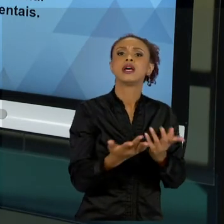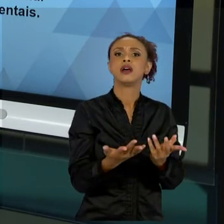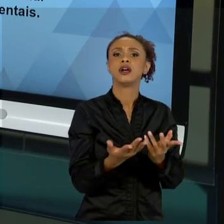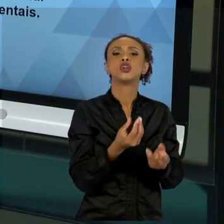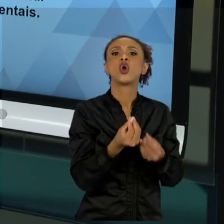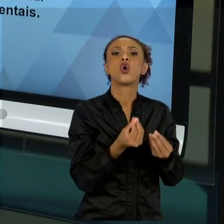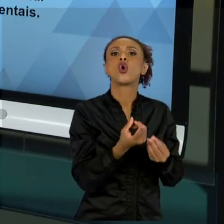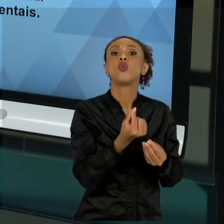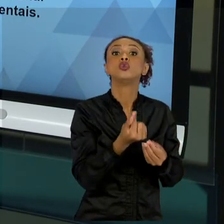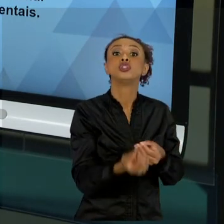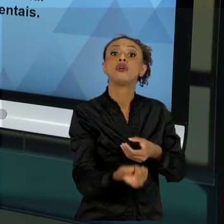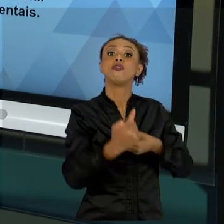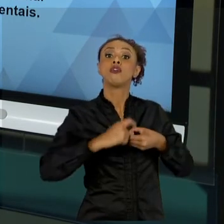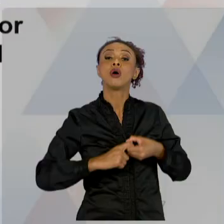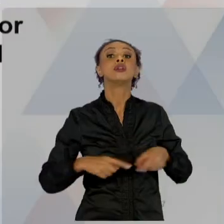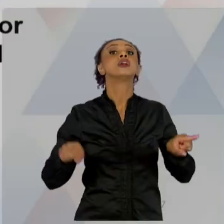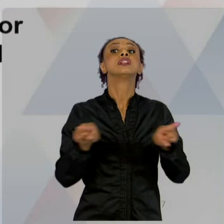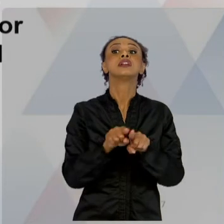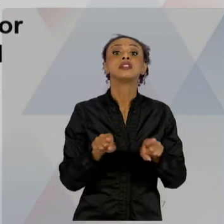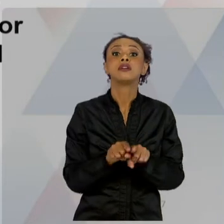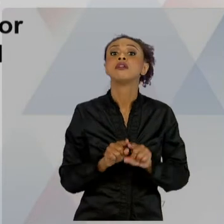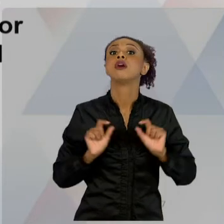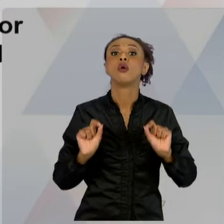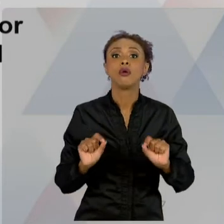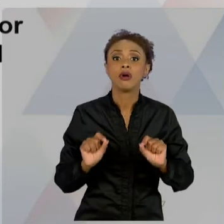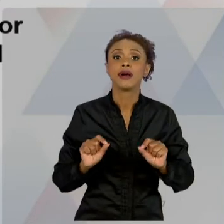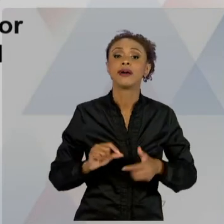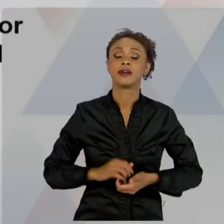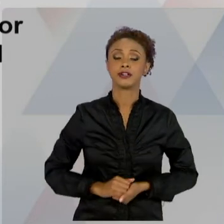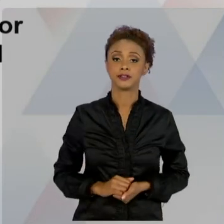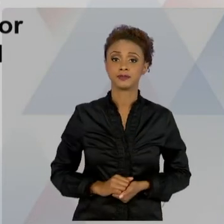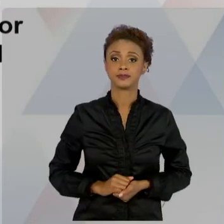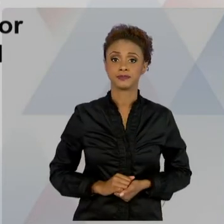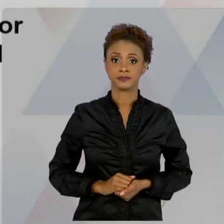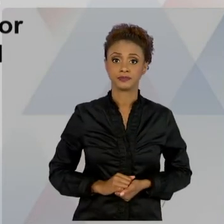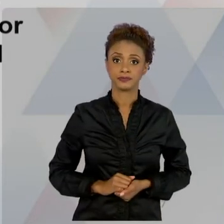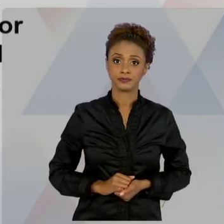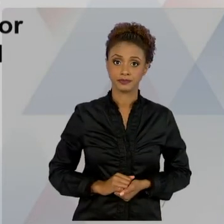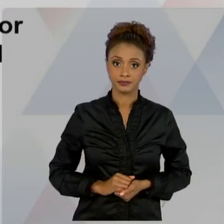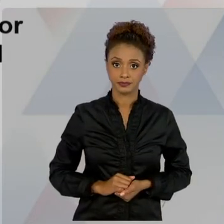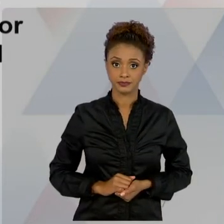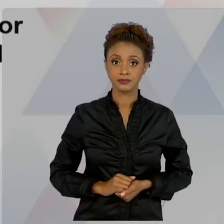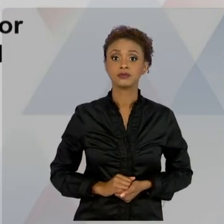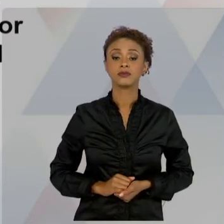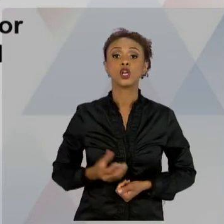DIMENSÃO ADMINISTRATIVA AMBIENTAL. ENTÃO, NESSA